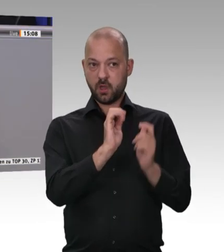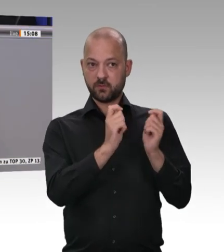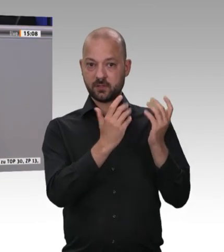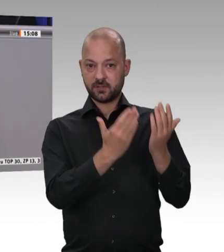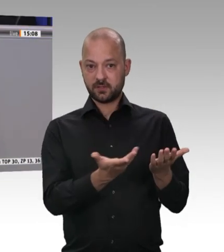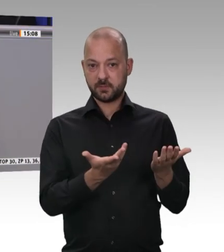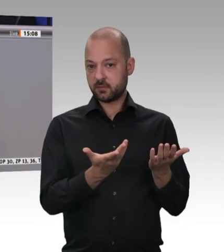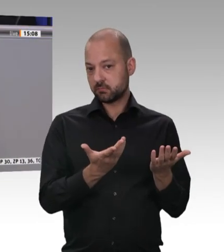Union herbeizuführen.